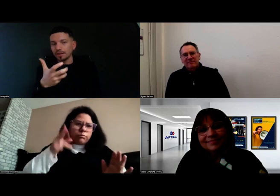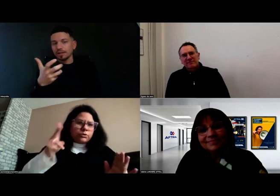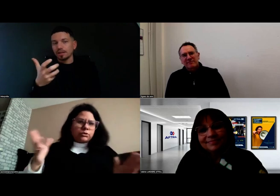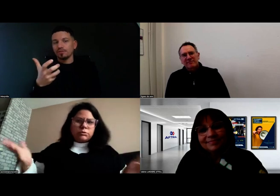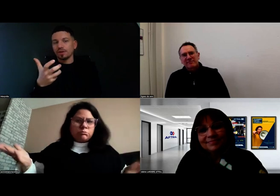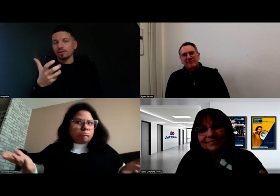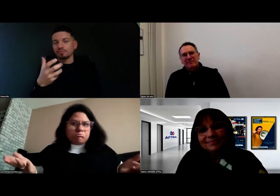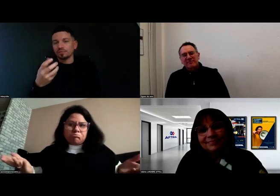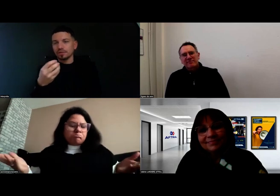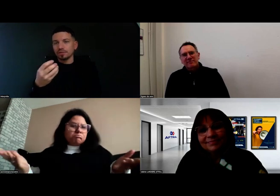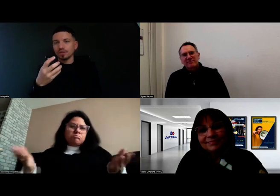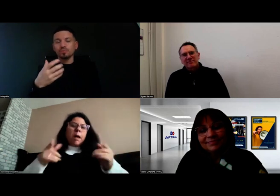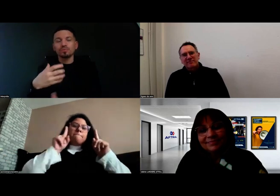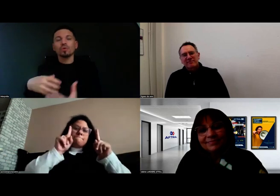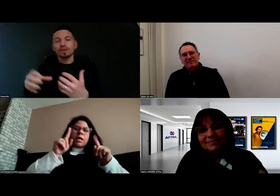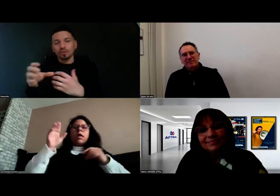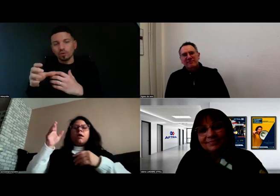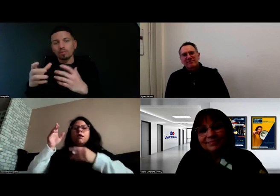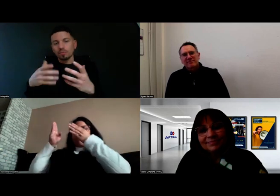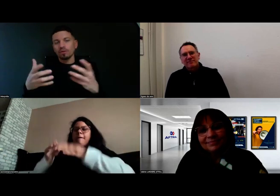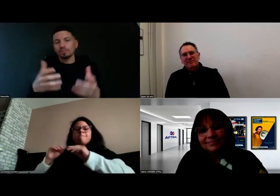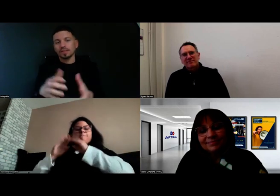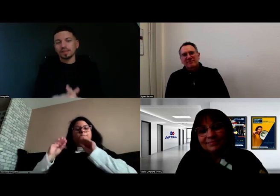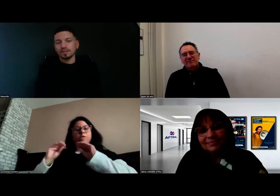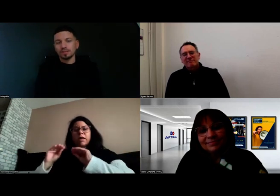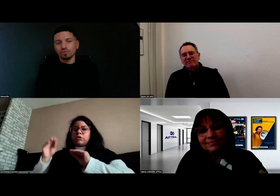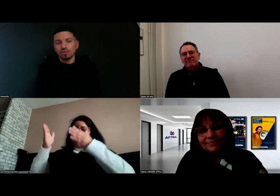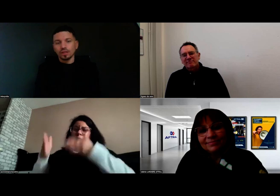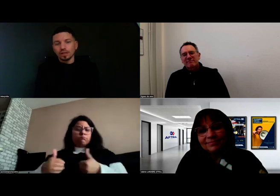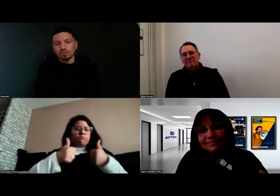cette formation était le complément parfait.